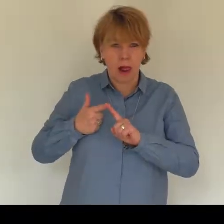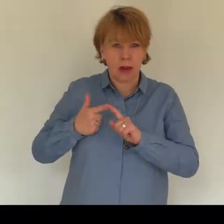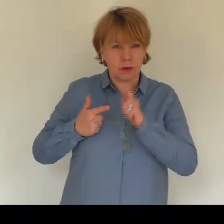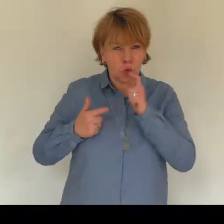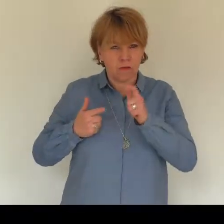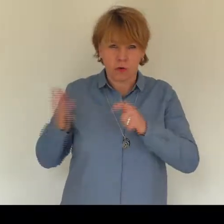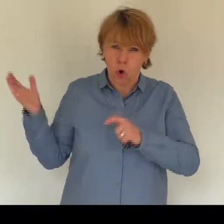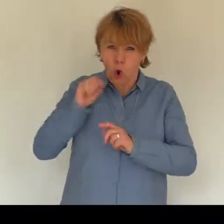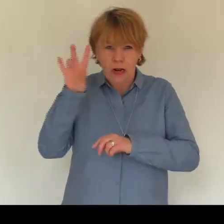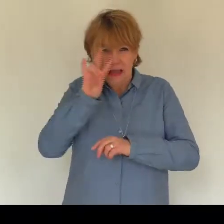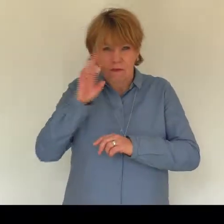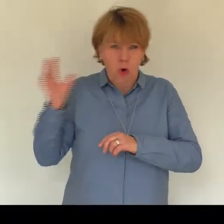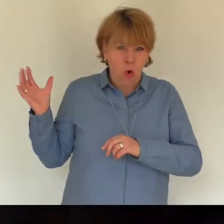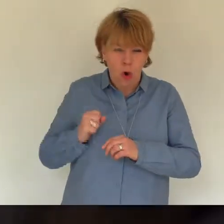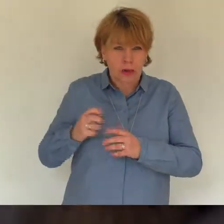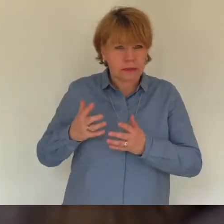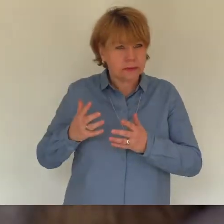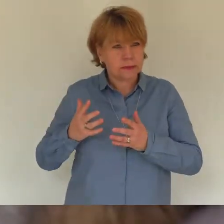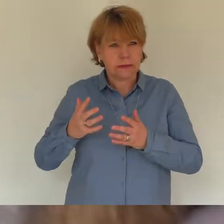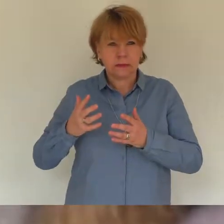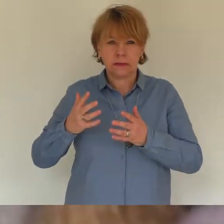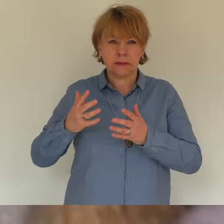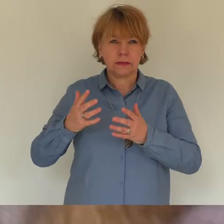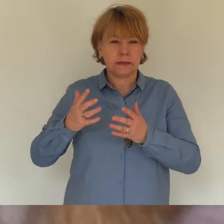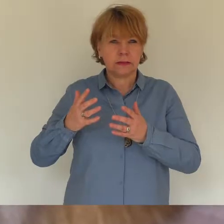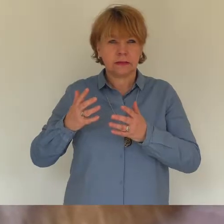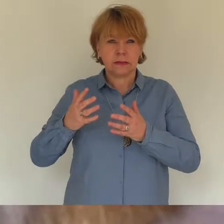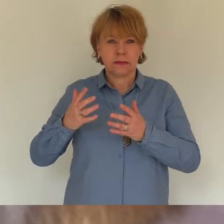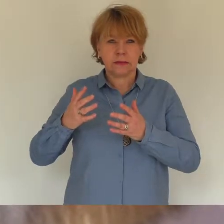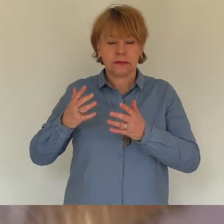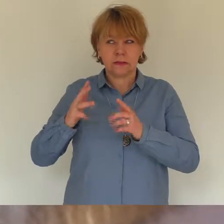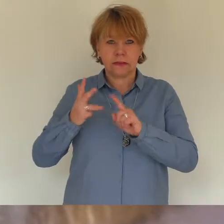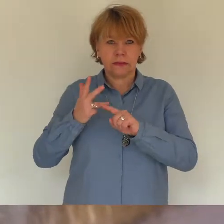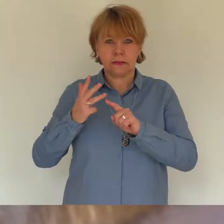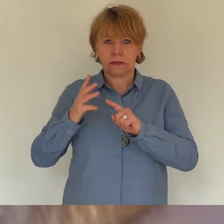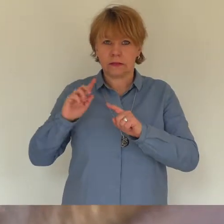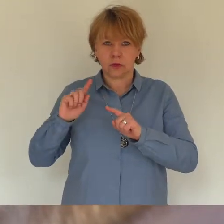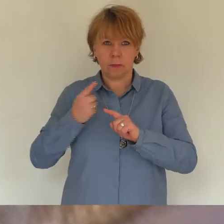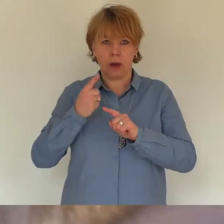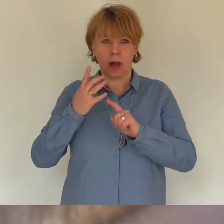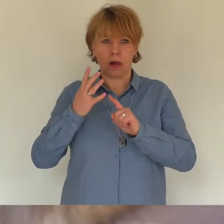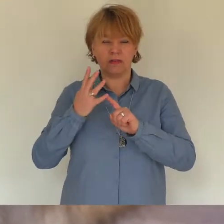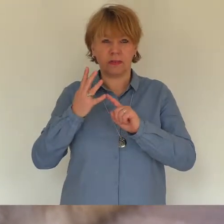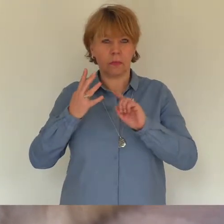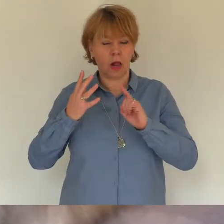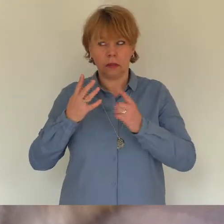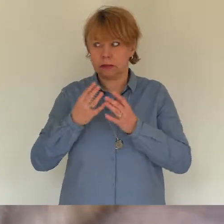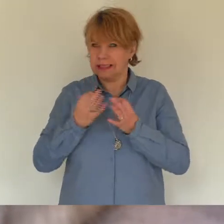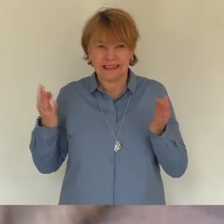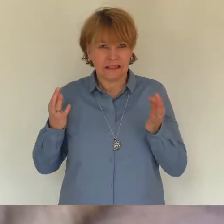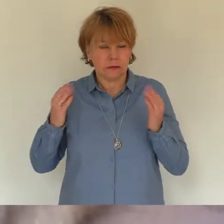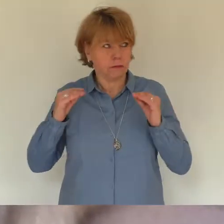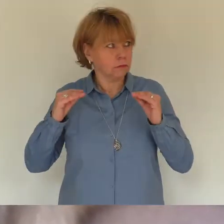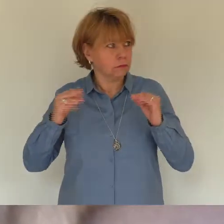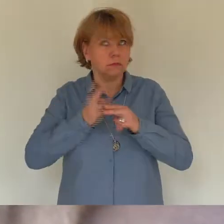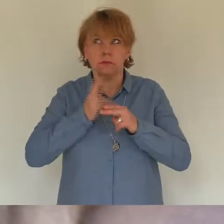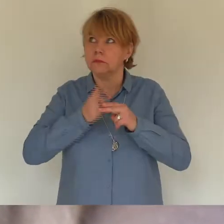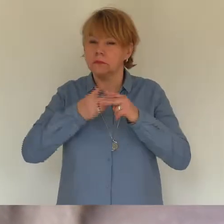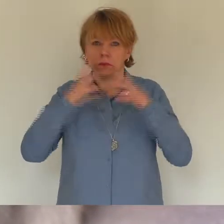Du kommst an die Wanne und leckst meine Hand. Iwo steht im Türrahmen. "Oh, war das licht